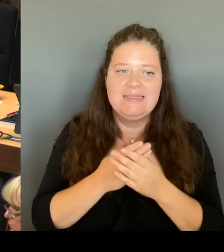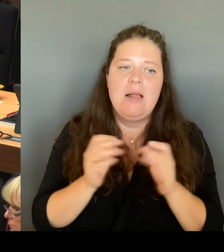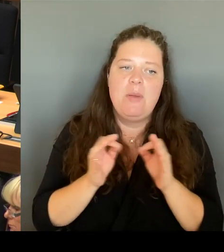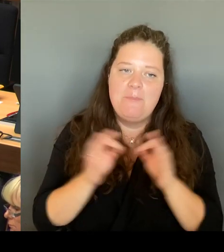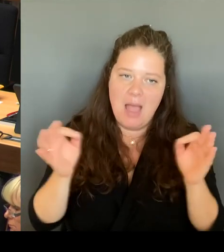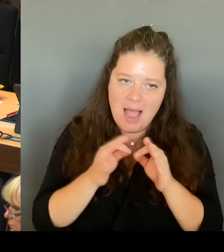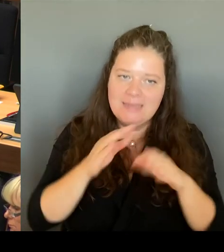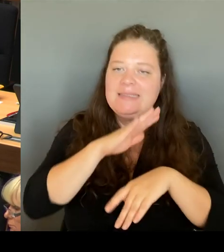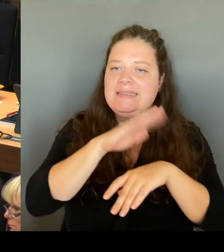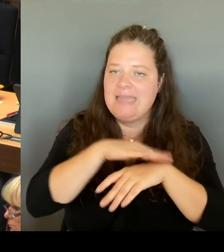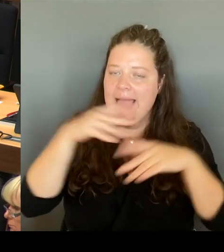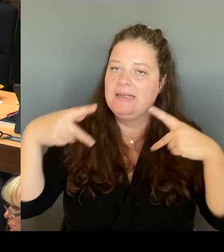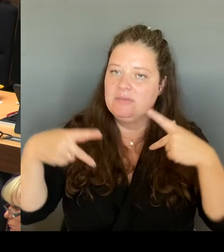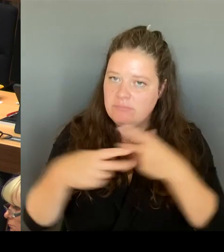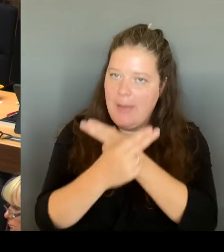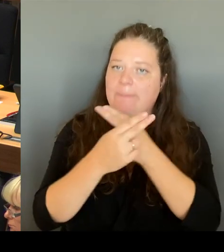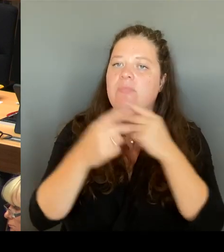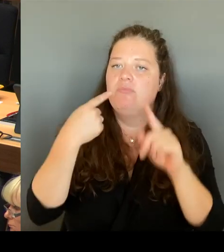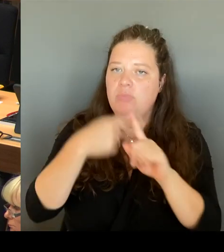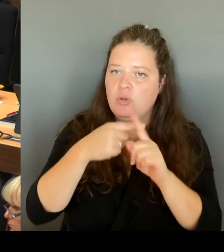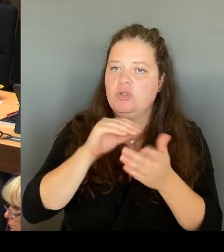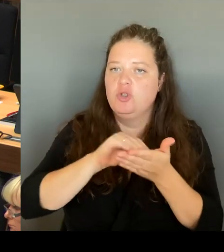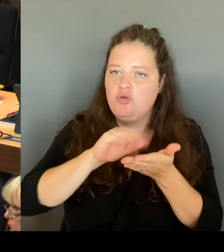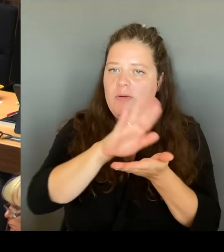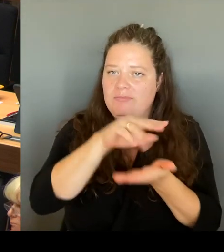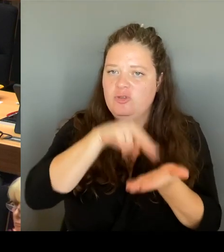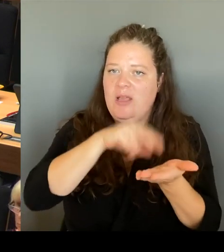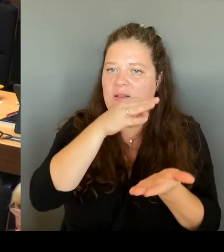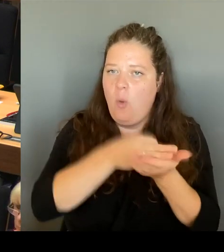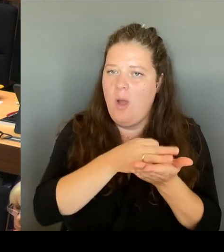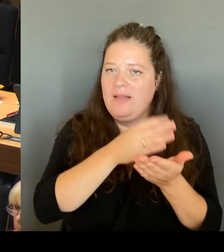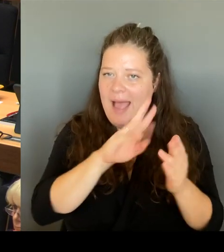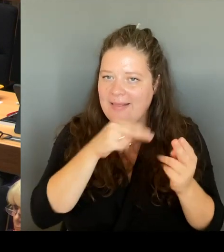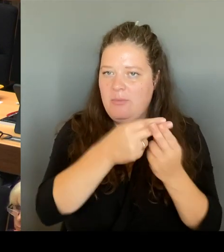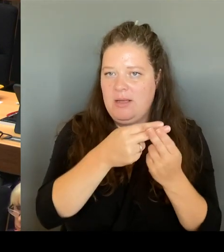gerade bei Ihrer Fraktion sind, eine kleine Anmerkung. Frau Kapek, Sie haben mich vorhin direkt angesprochen.